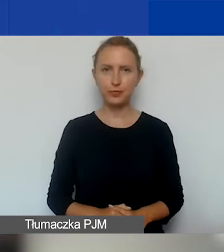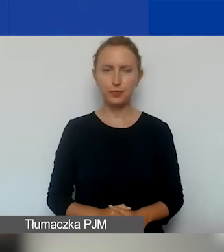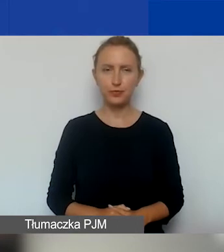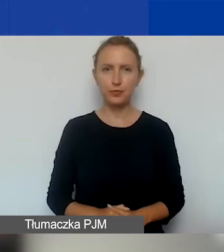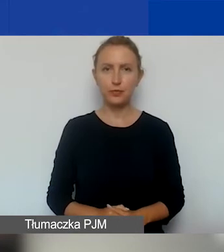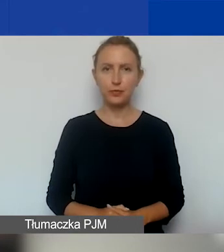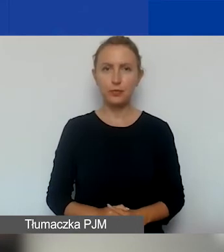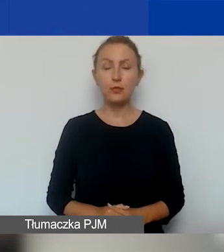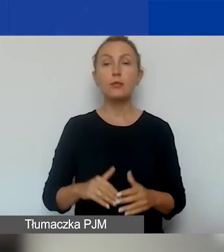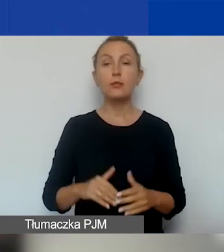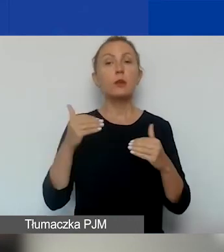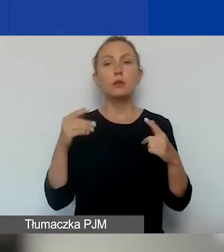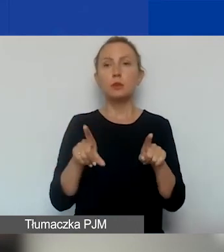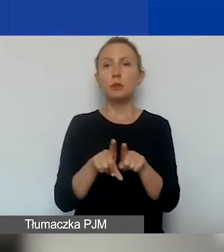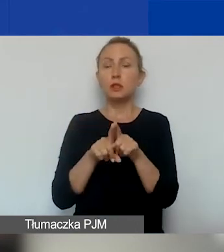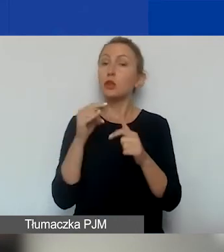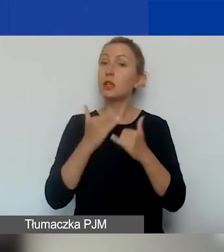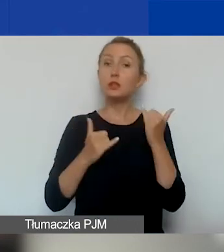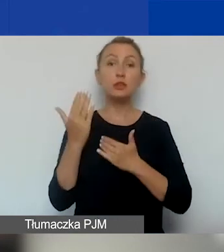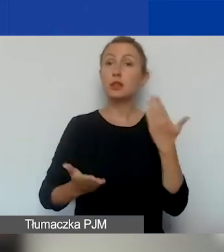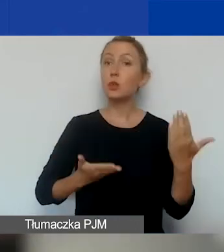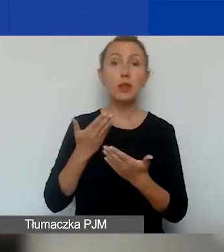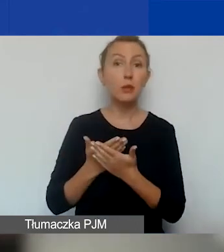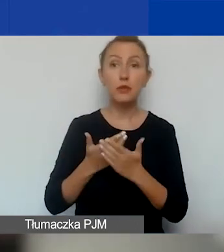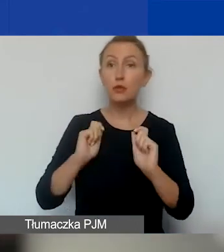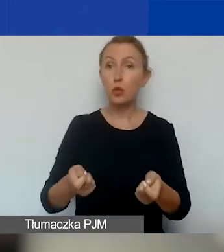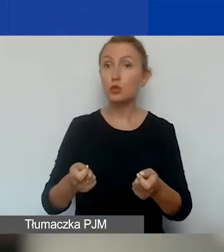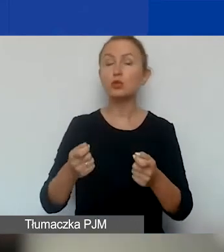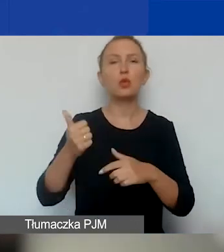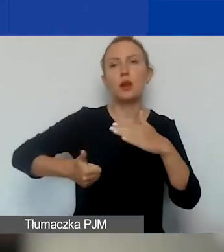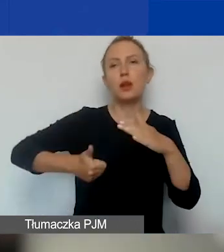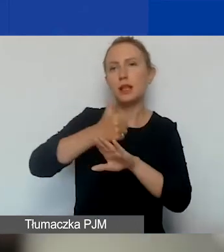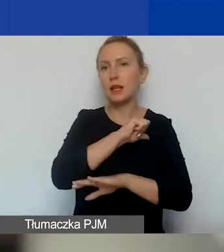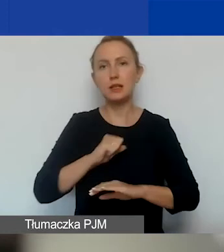Jeżeli nie składamy wniosku jako lider lub samodzielnie,